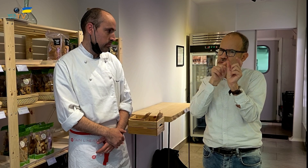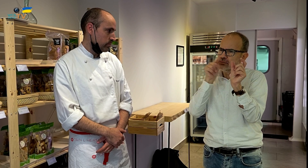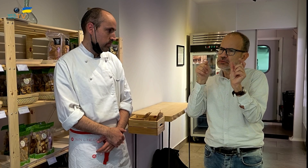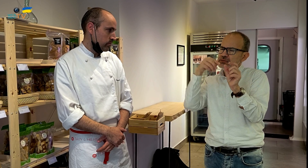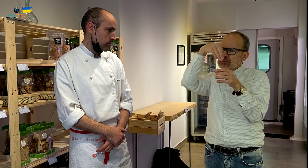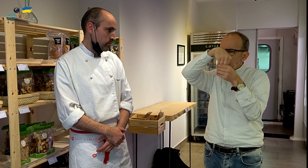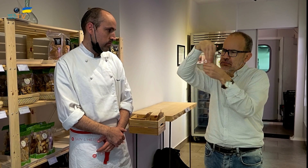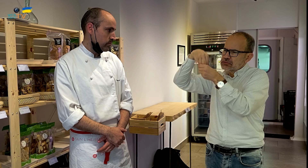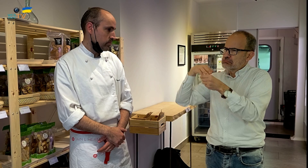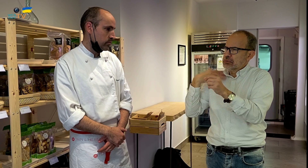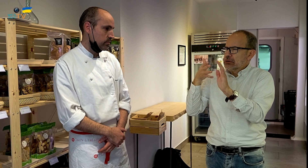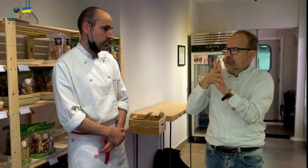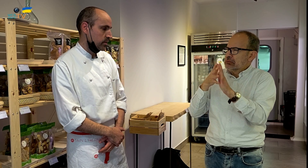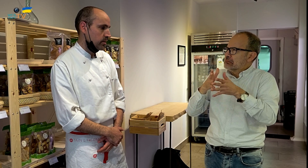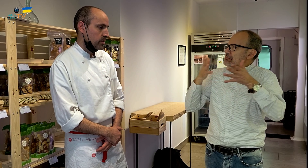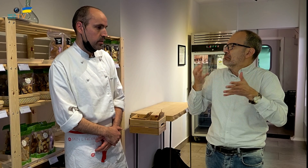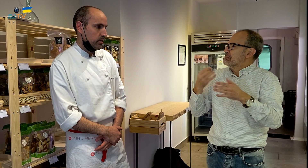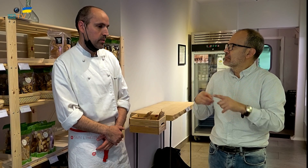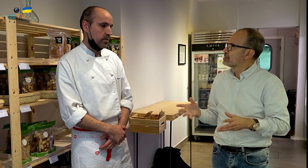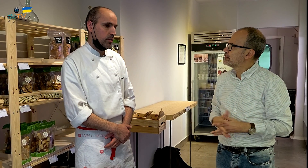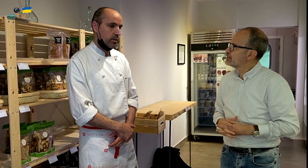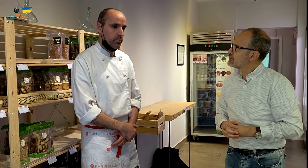¿Puedes explicarme el significado de estas palabras?